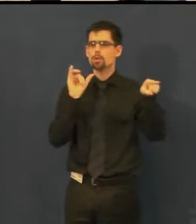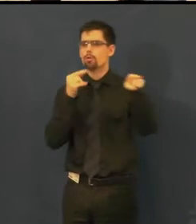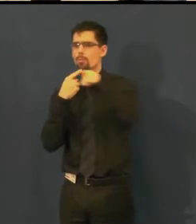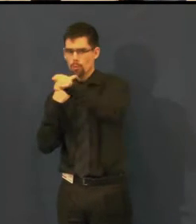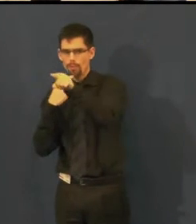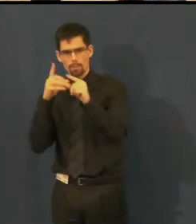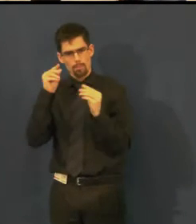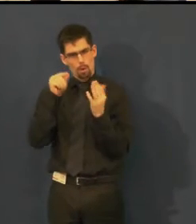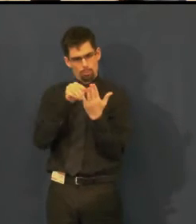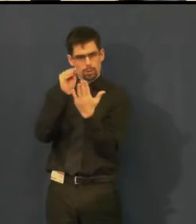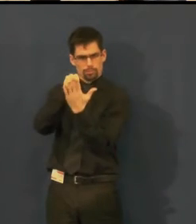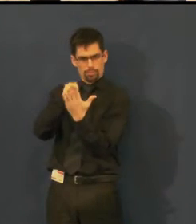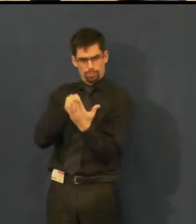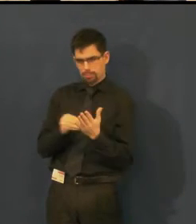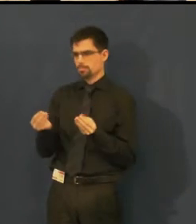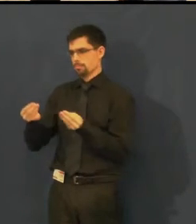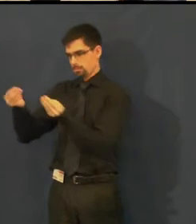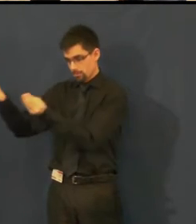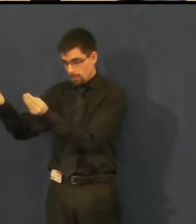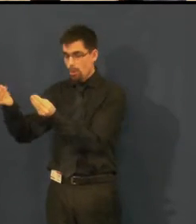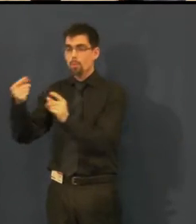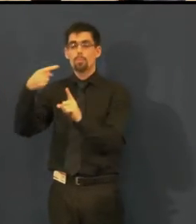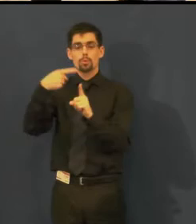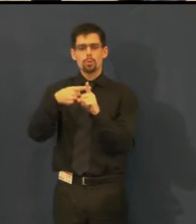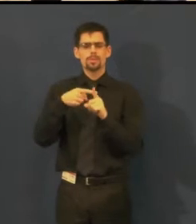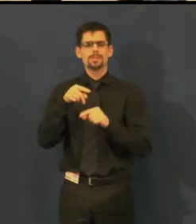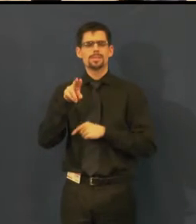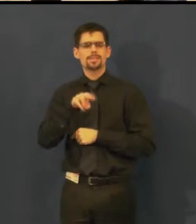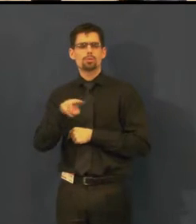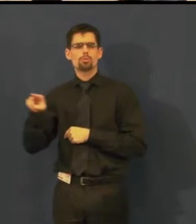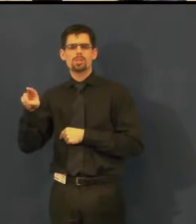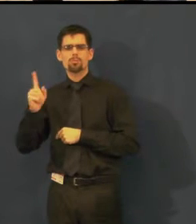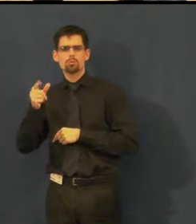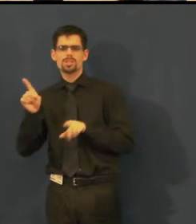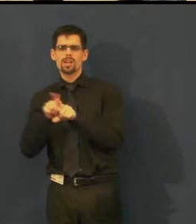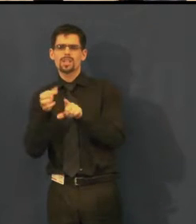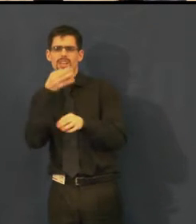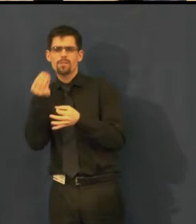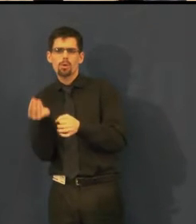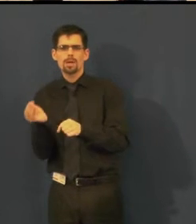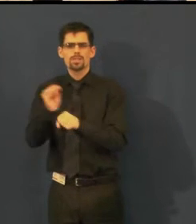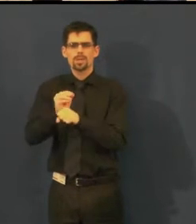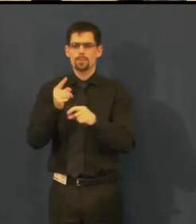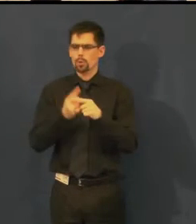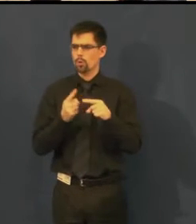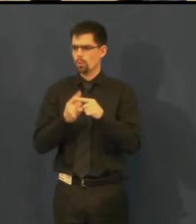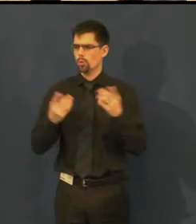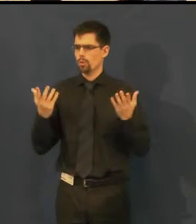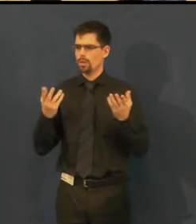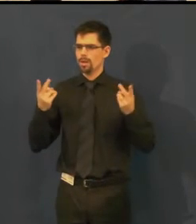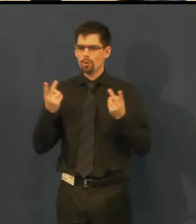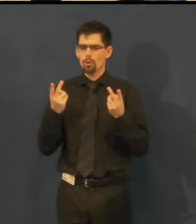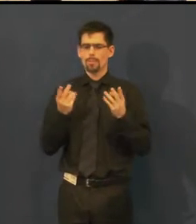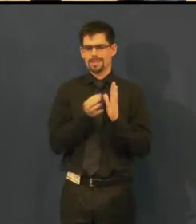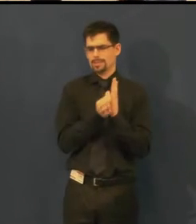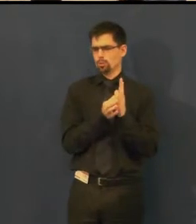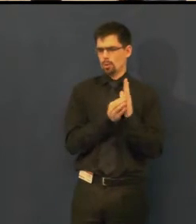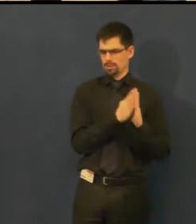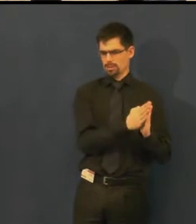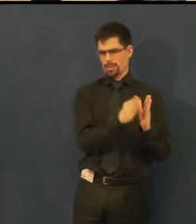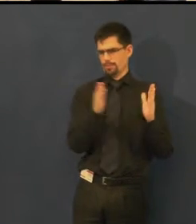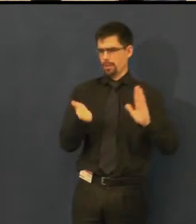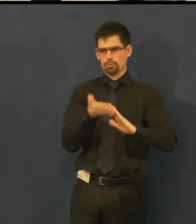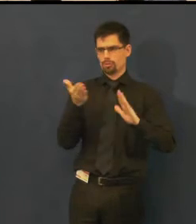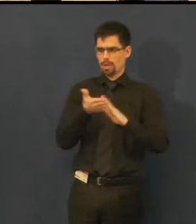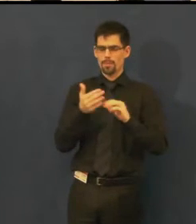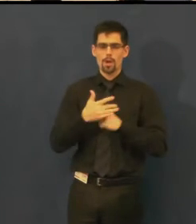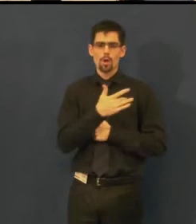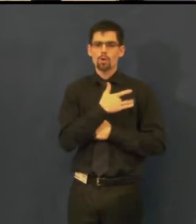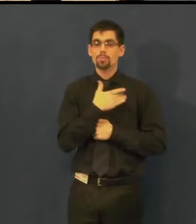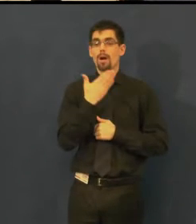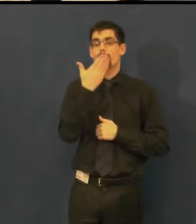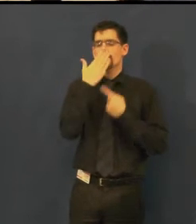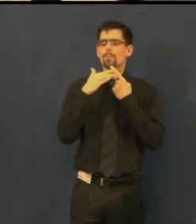titulky jsou doplněny o takové úvodní situace, tzn. jak osoba hovoří,